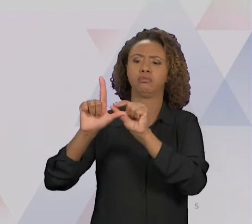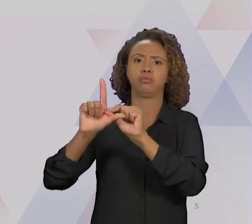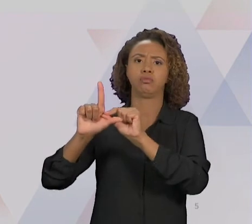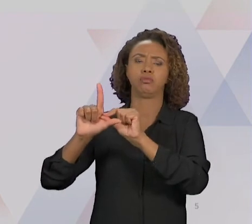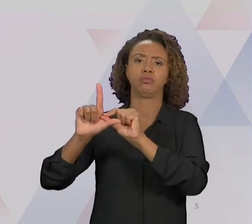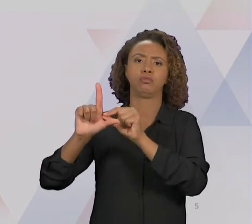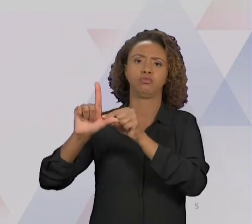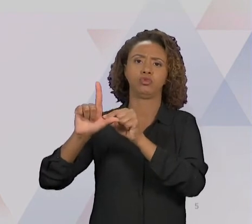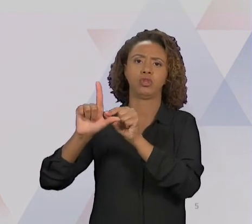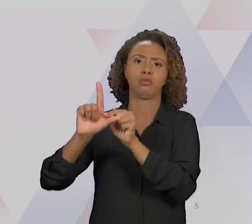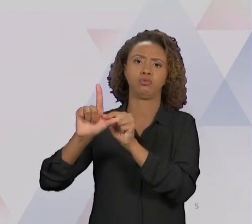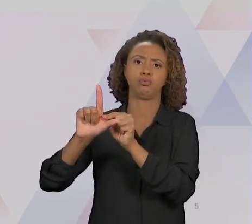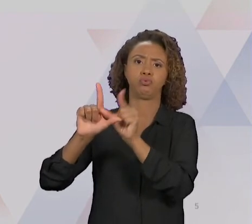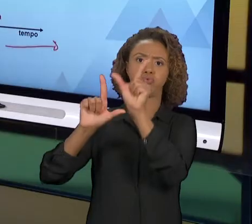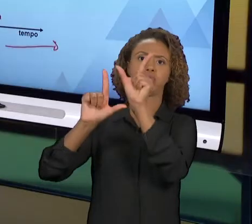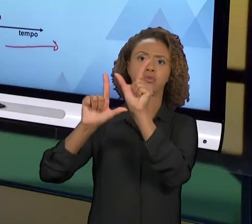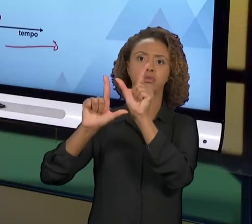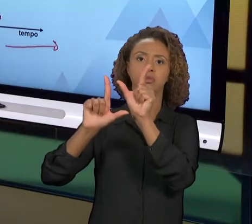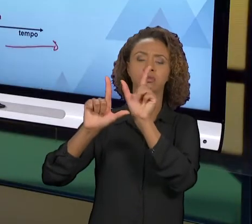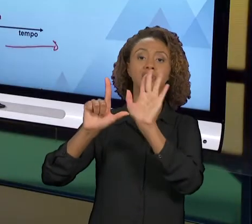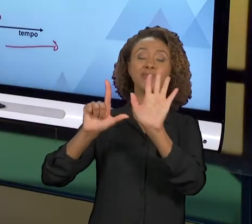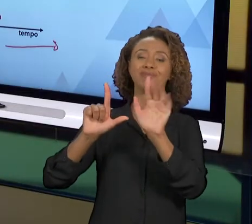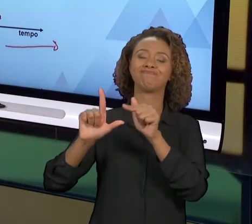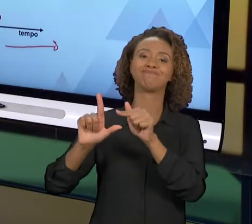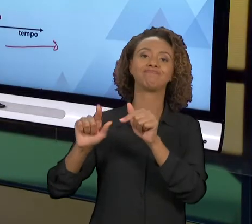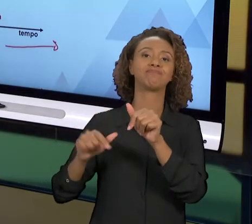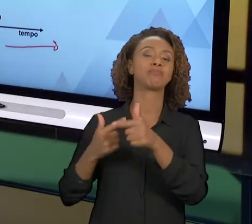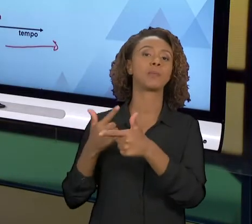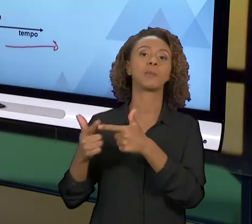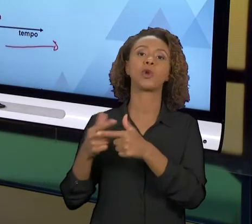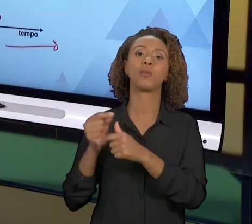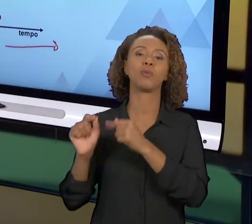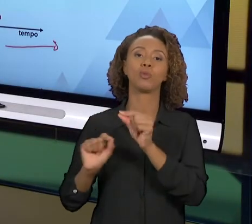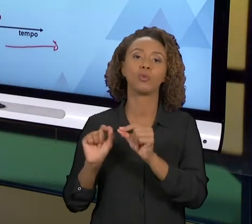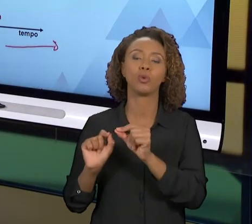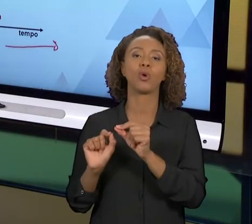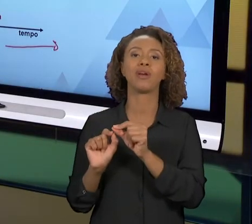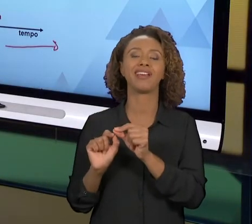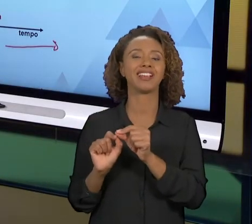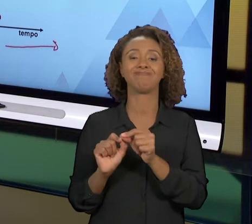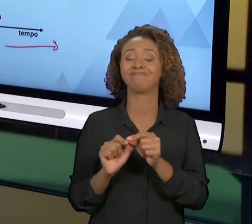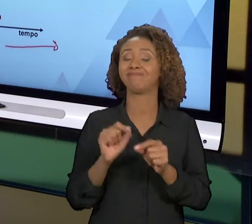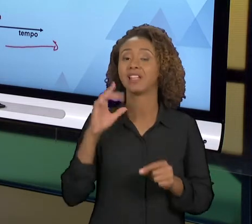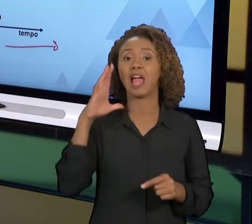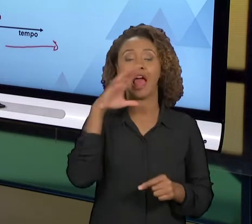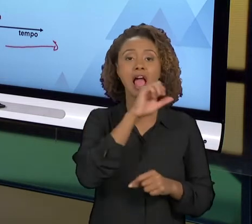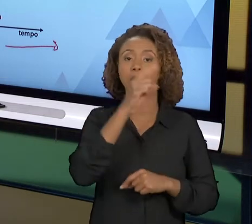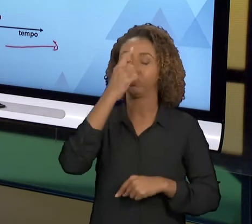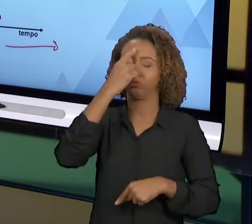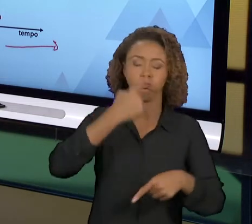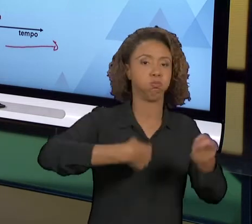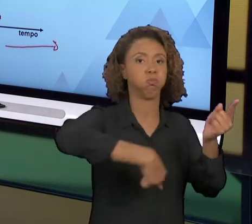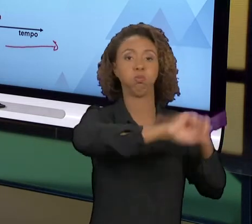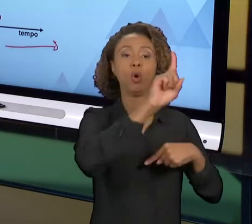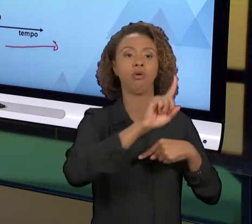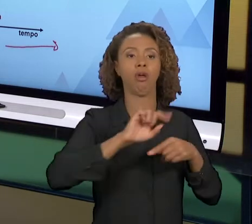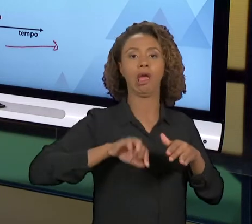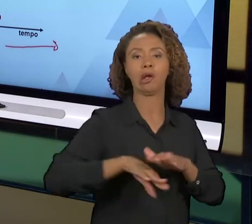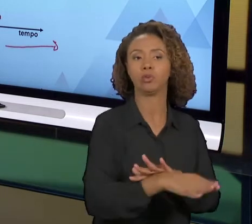É O PROBLEMA? VOCÊ MEXEU DEMAIS NO PROCESSO, E MUITO RADICALMENTE, ISSO PODE TRAZER PROBLEMAS